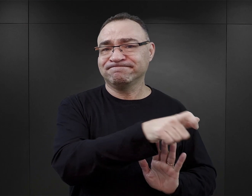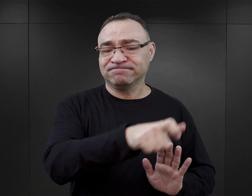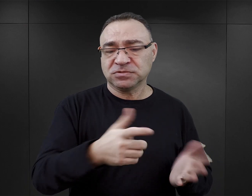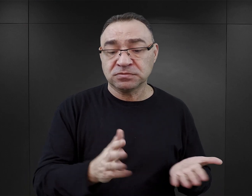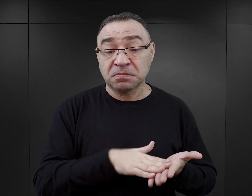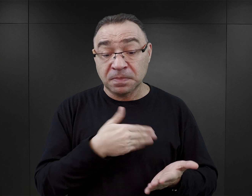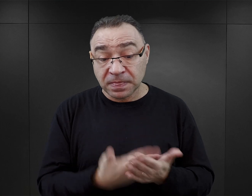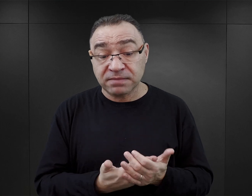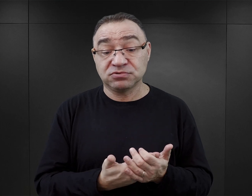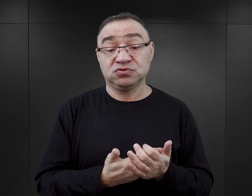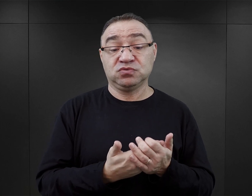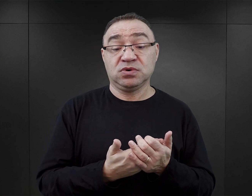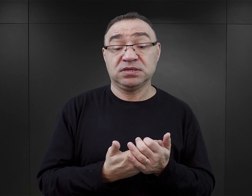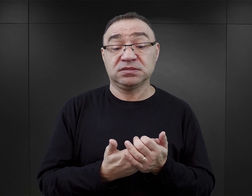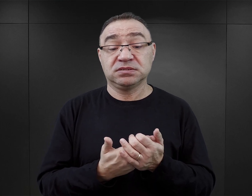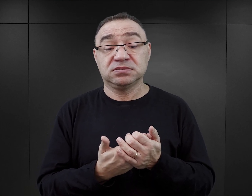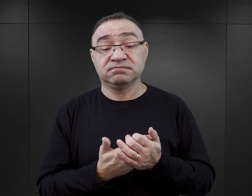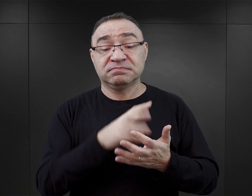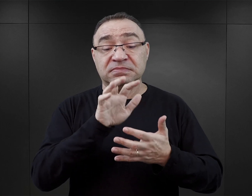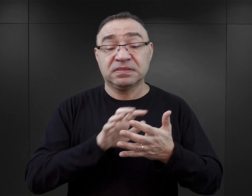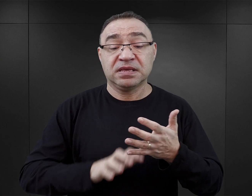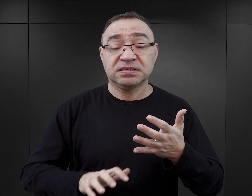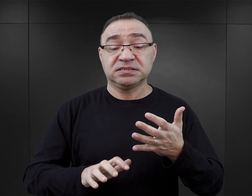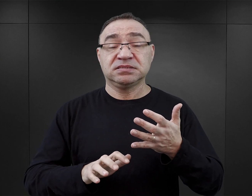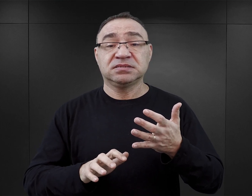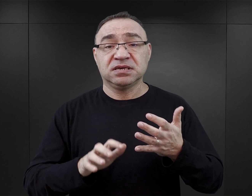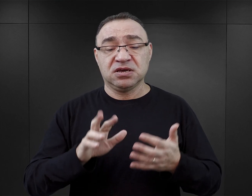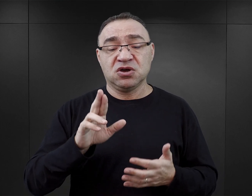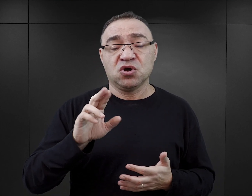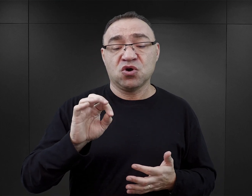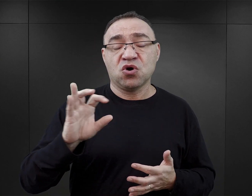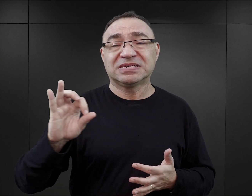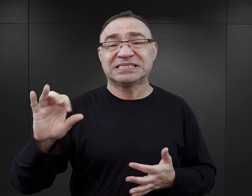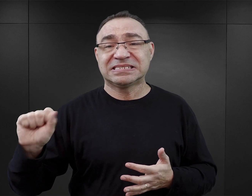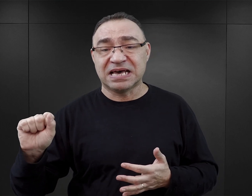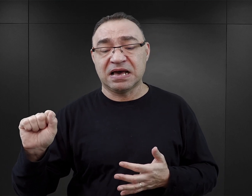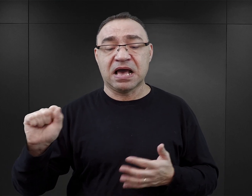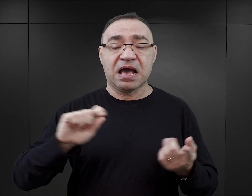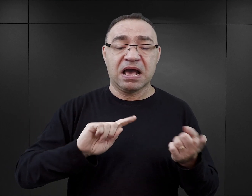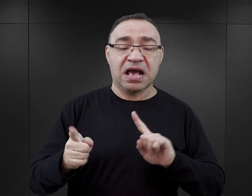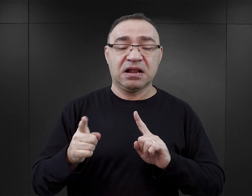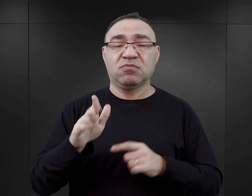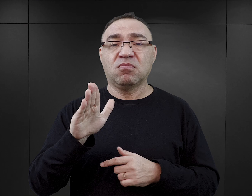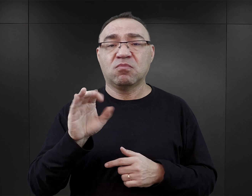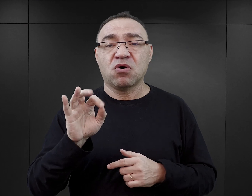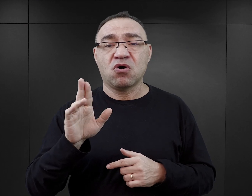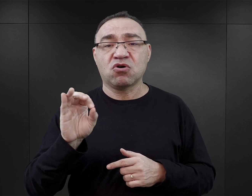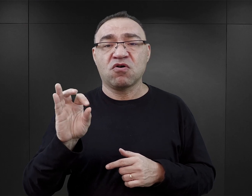Jeżeli dowiadujemy się, między innymi z tekstu byłego komendanta Rudolfa Hössa, czy z tekstu Borowskiego o tym,